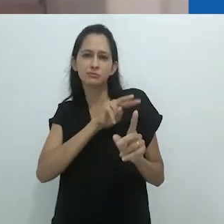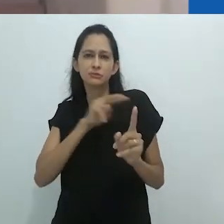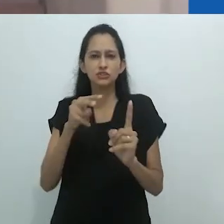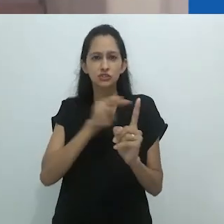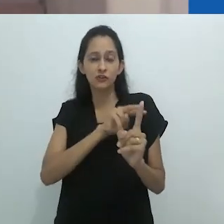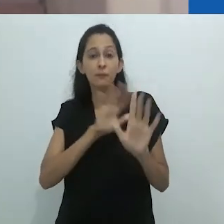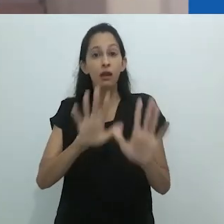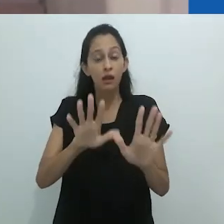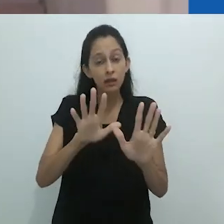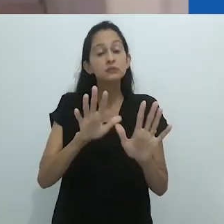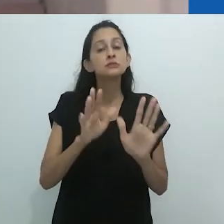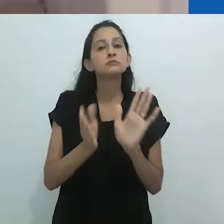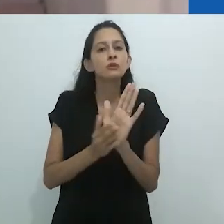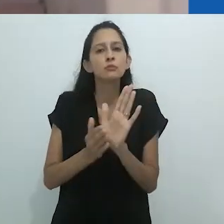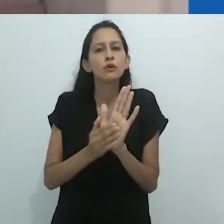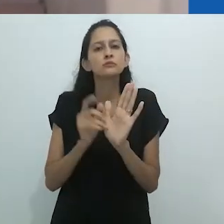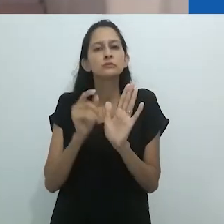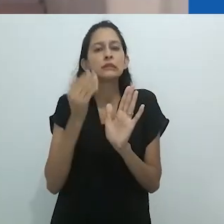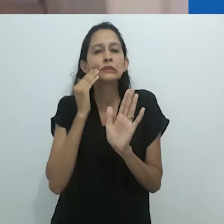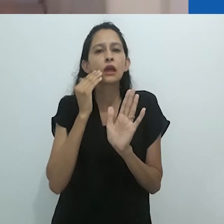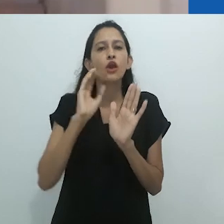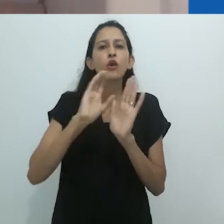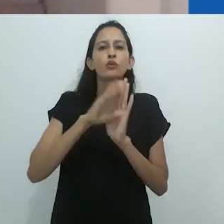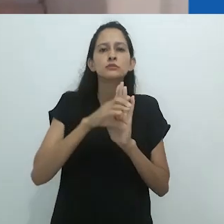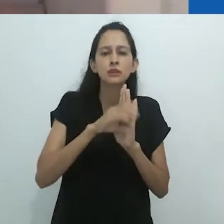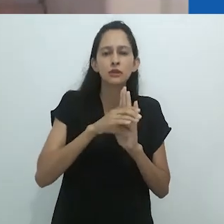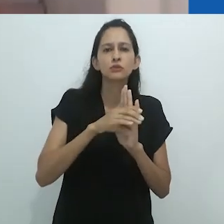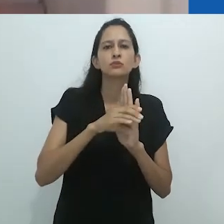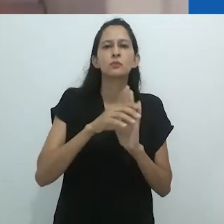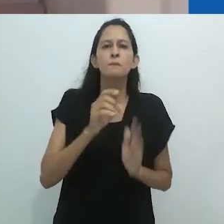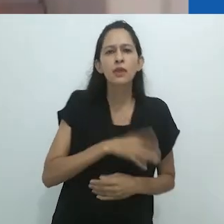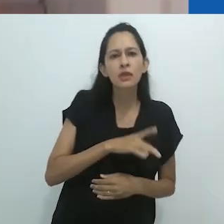Ou mesmo por nos lembrar – e isso é tão urgente e fundamental